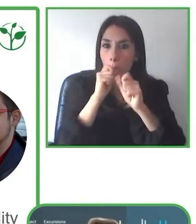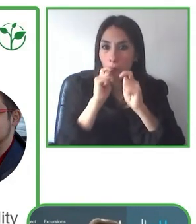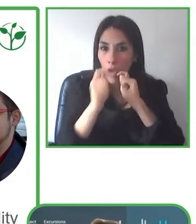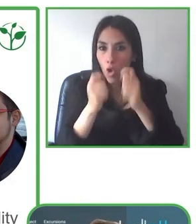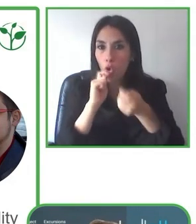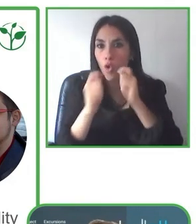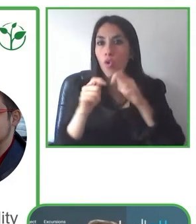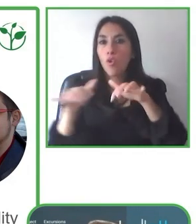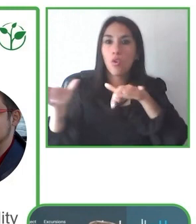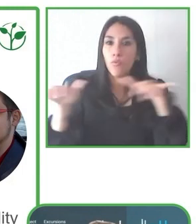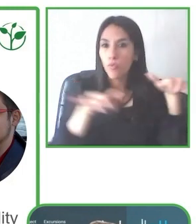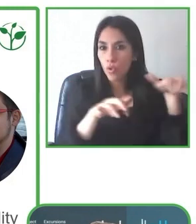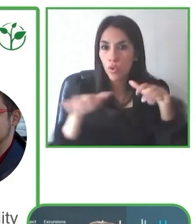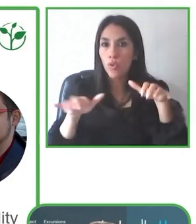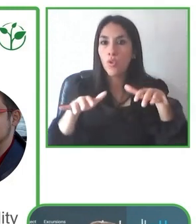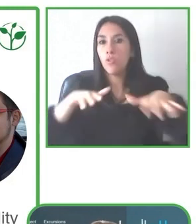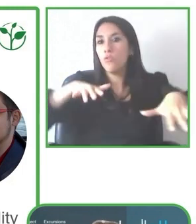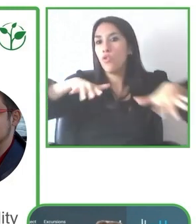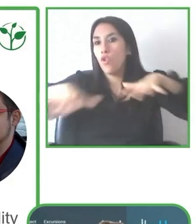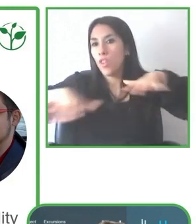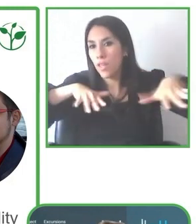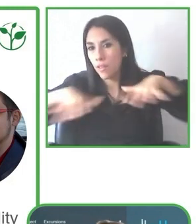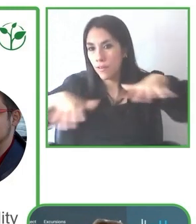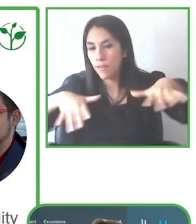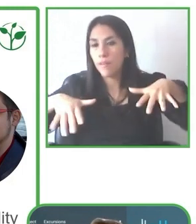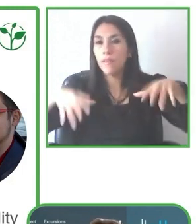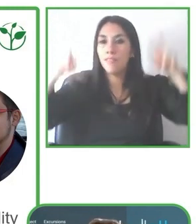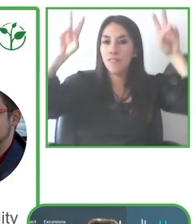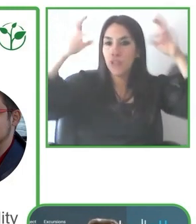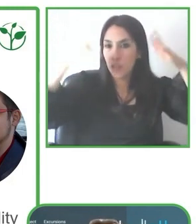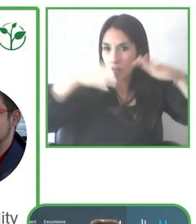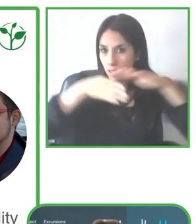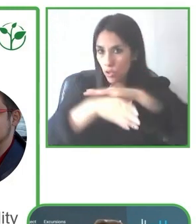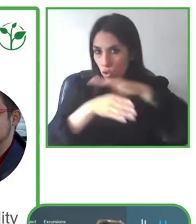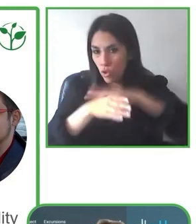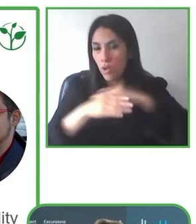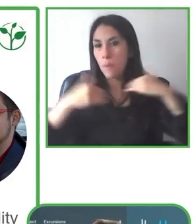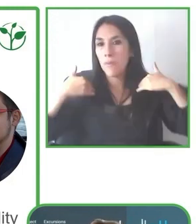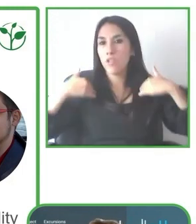movilidad de la persona de pronto no es como se había esperado, pues cancelamos y buscamos